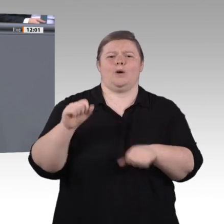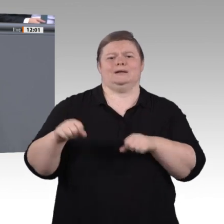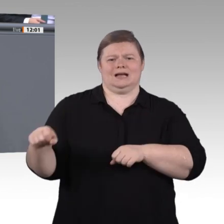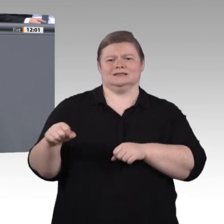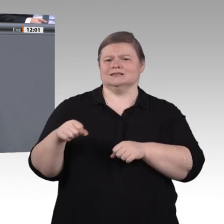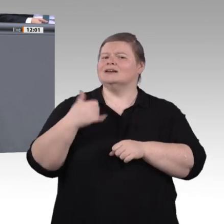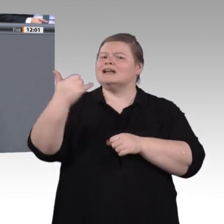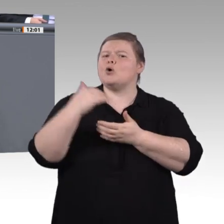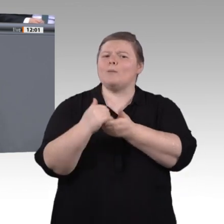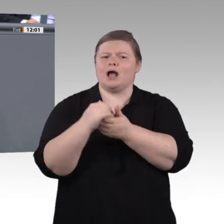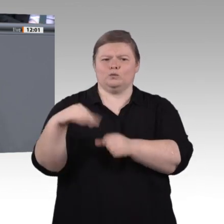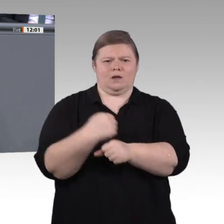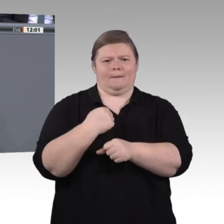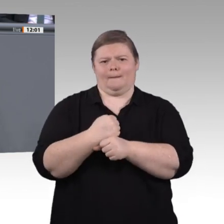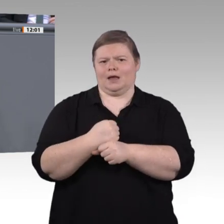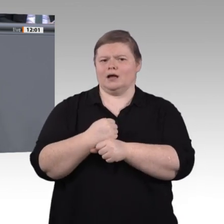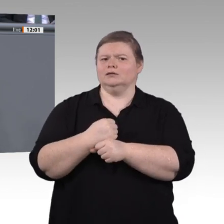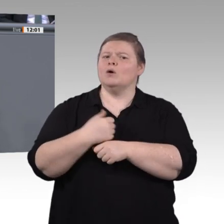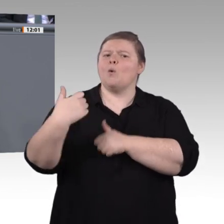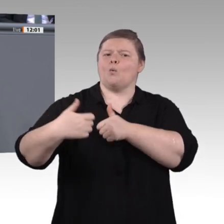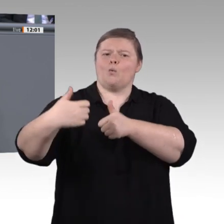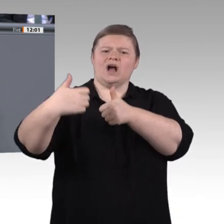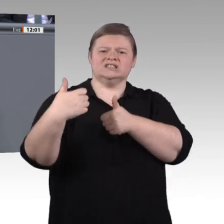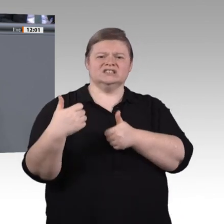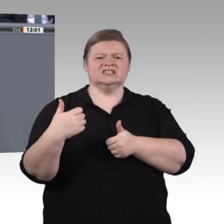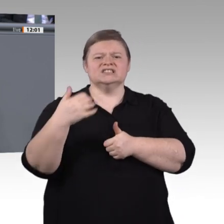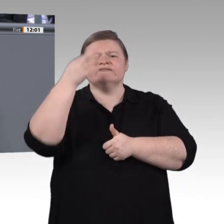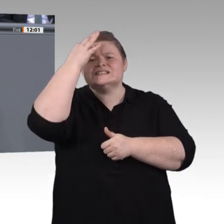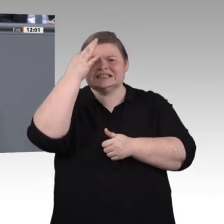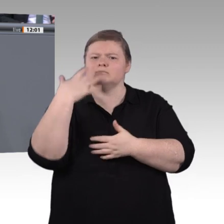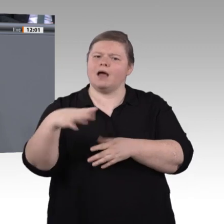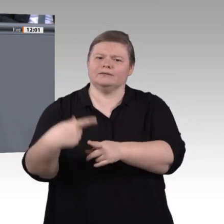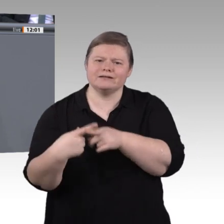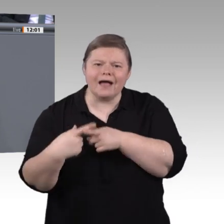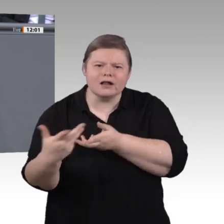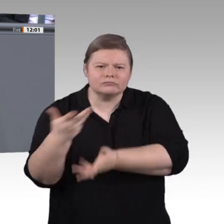wird, bedienen kann, sondern es geht darum, hinter digitale Kulissen zu schauen und